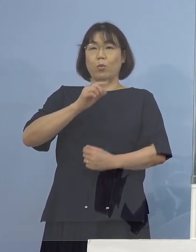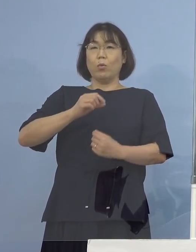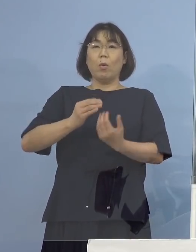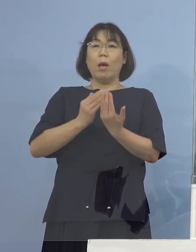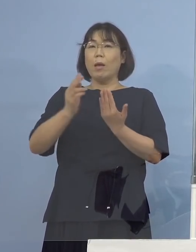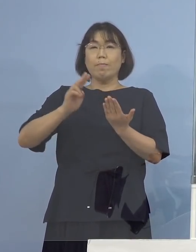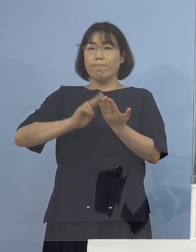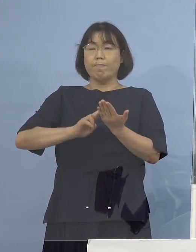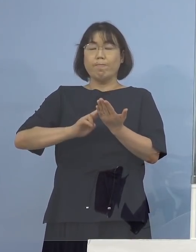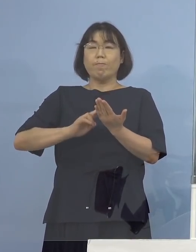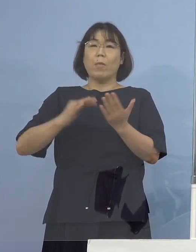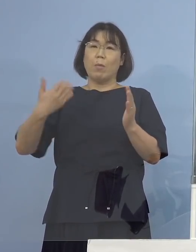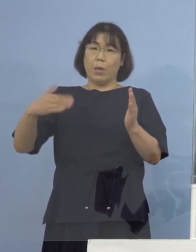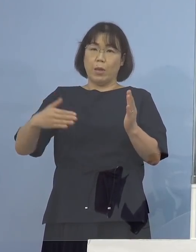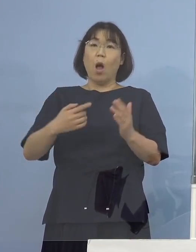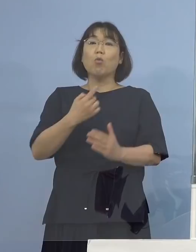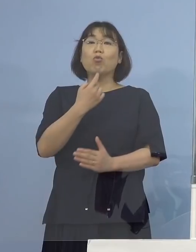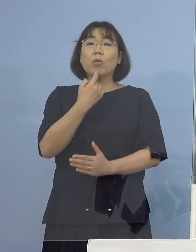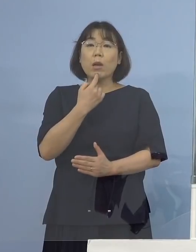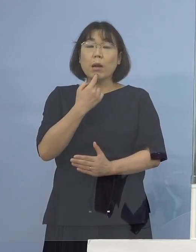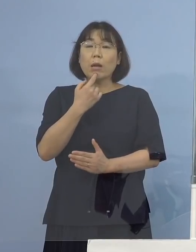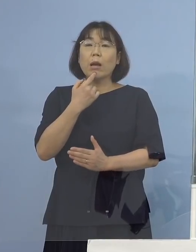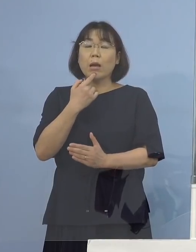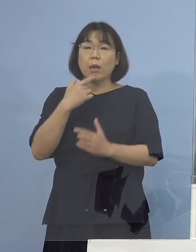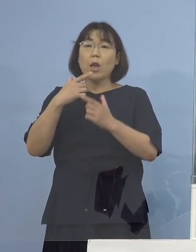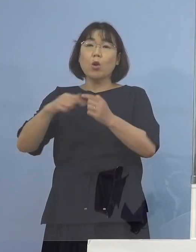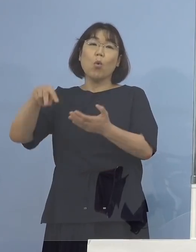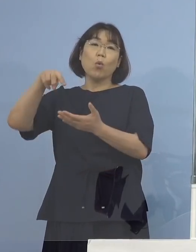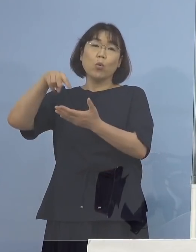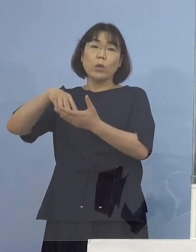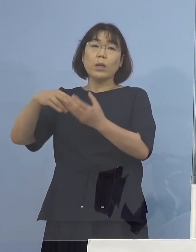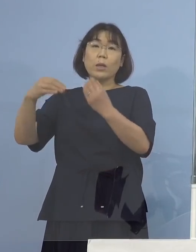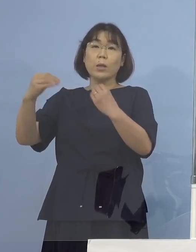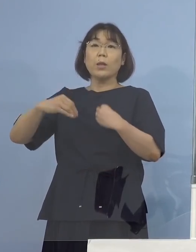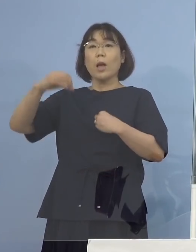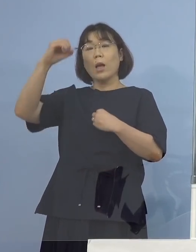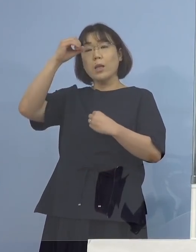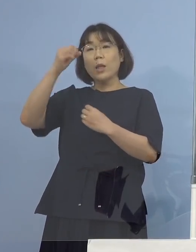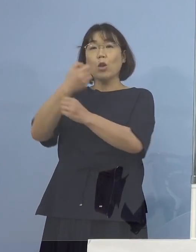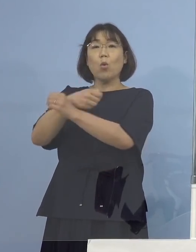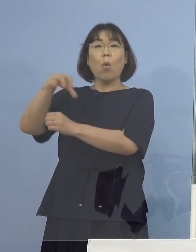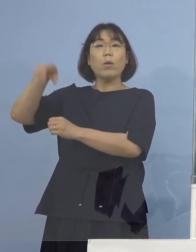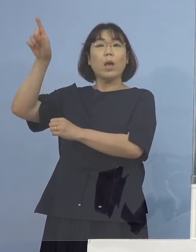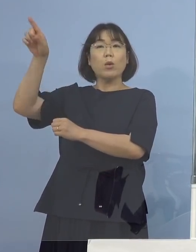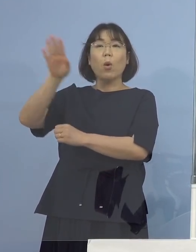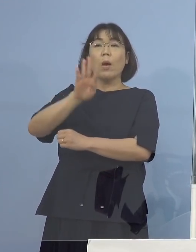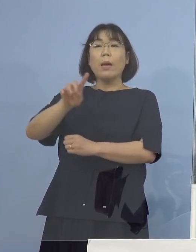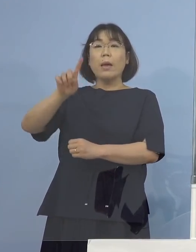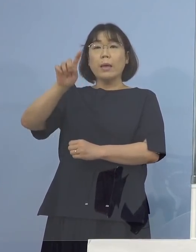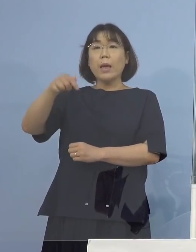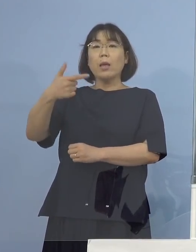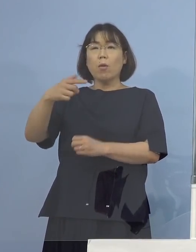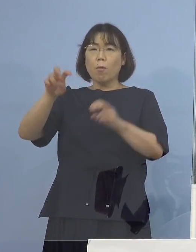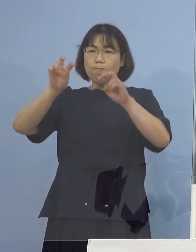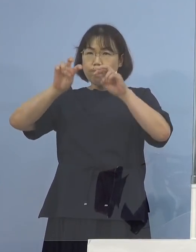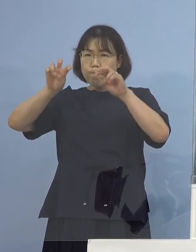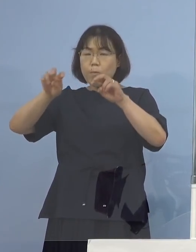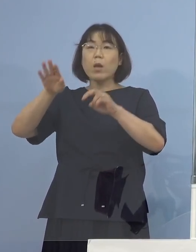最終的には国立の感染症研究所 こちらの方でゲノム解析を行って確定が打たれる